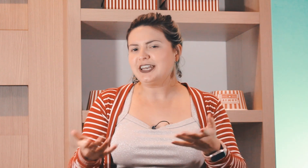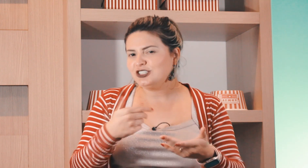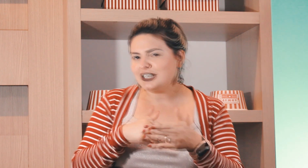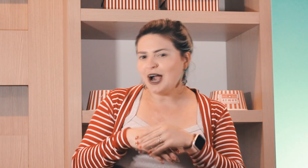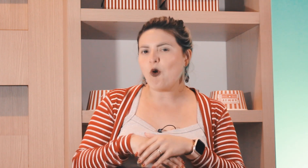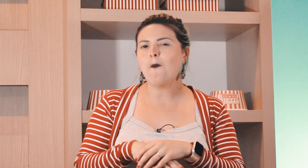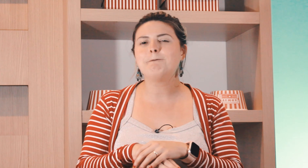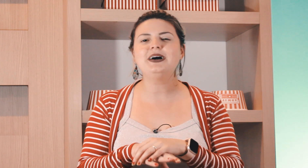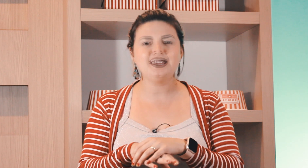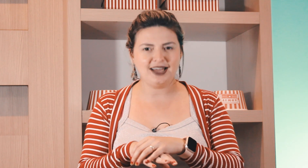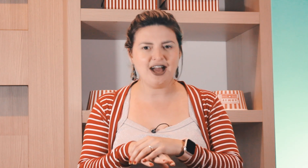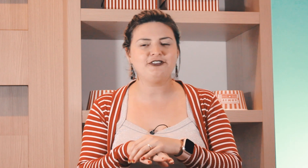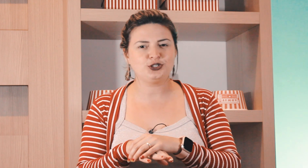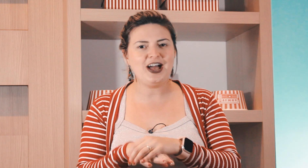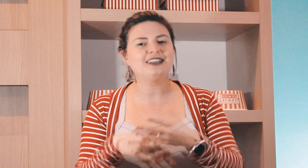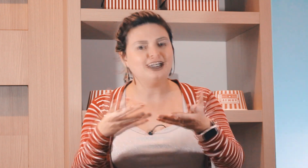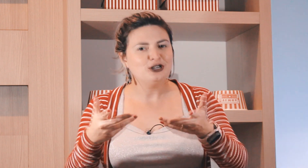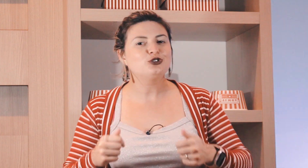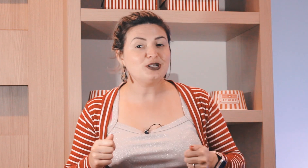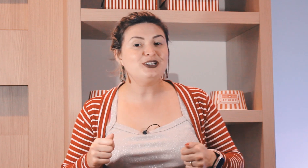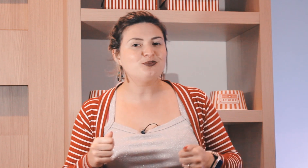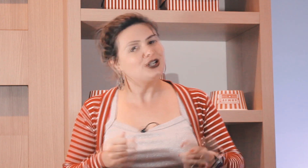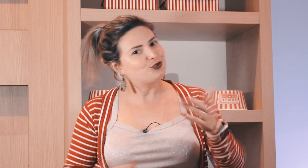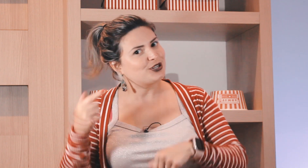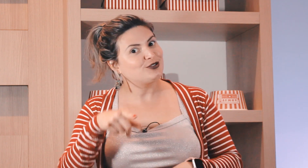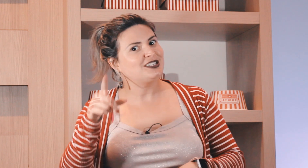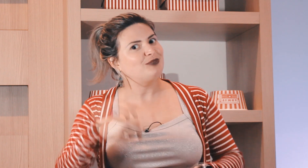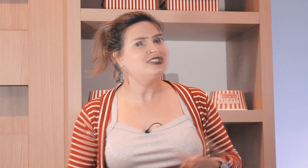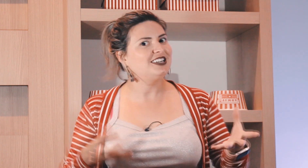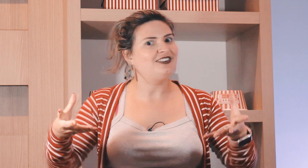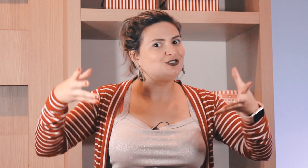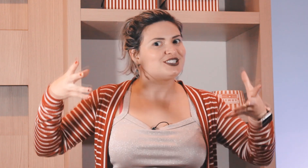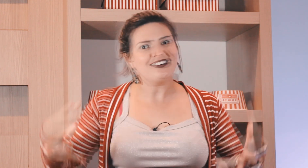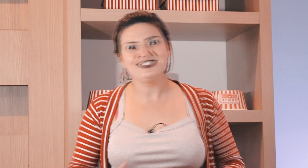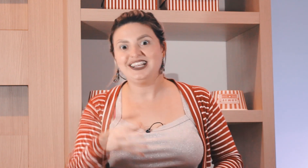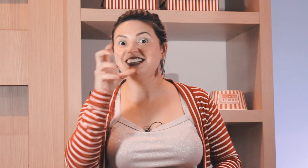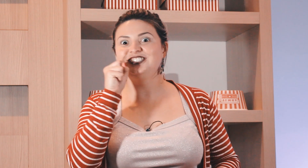de laranja que acompanha a feijoada ?Justamente por isso porque no sábado eles ganhavam o saco